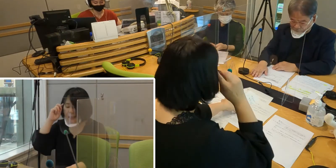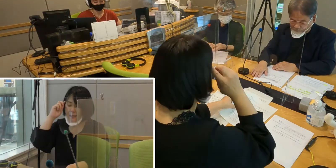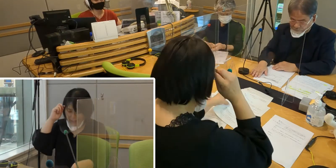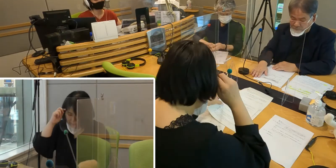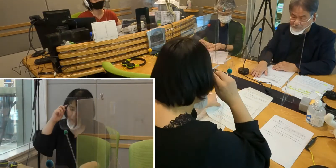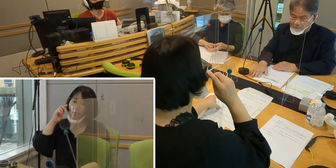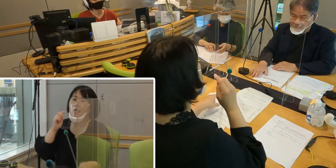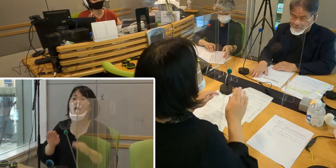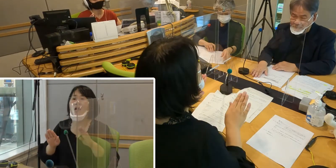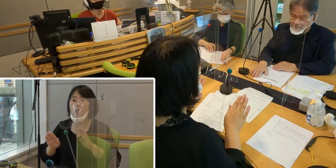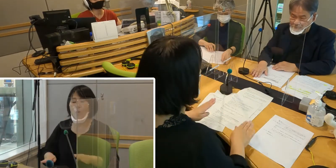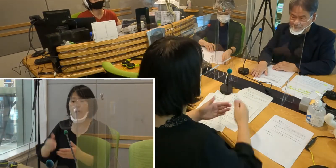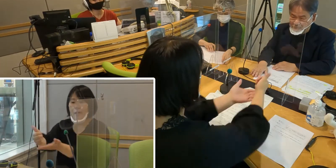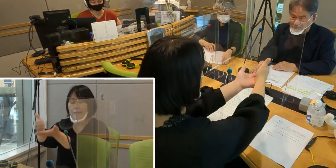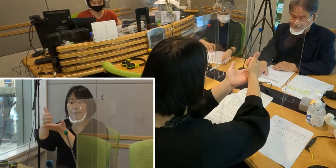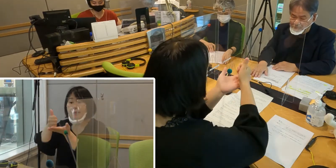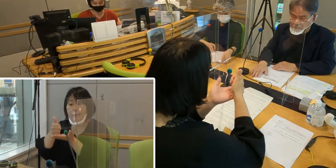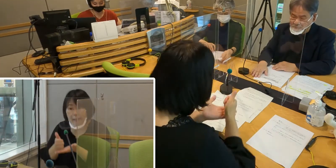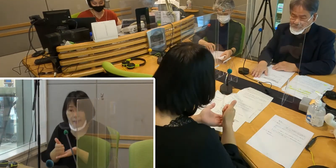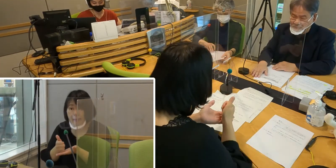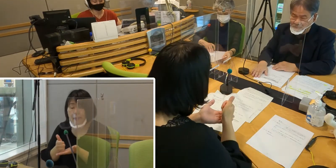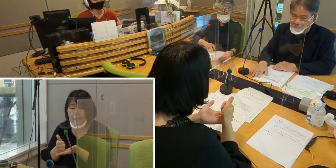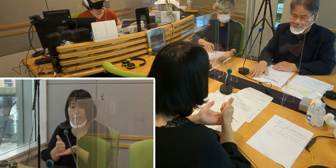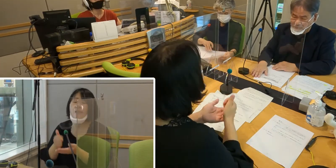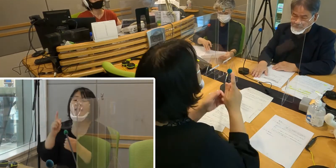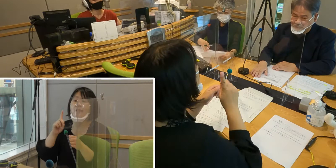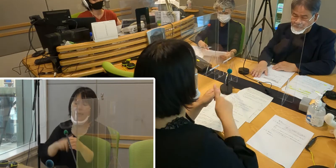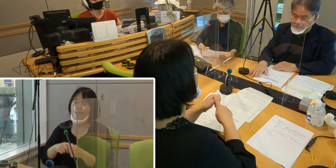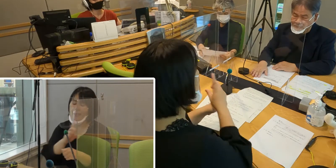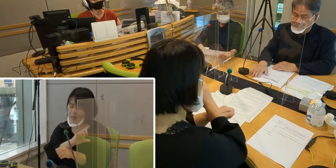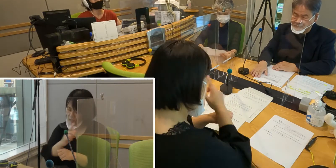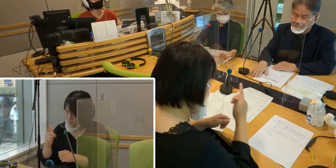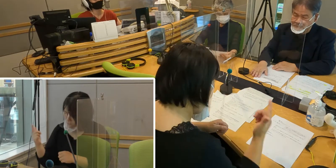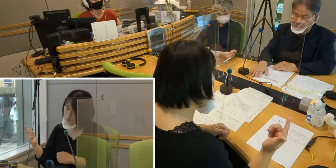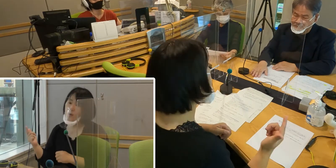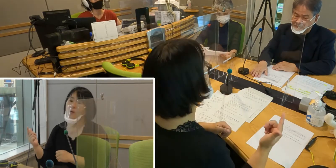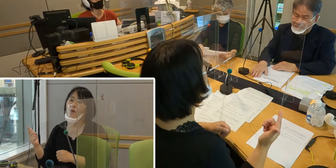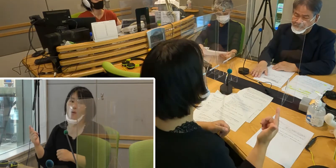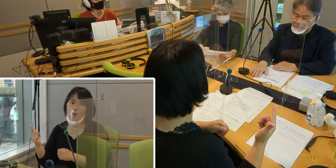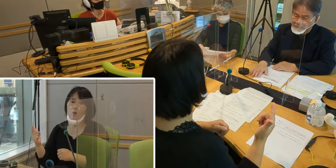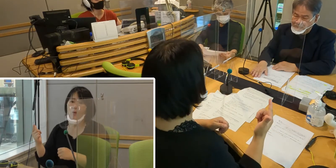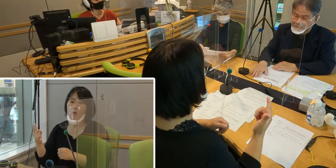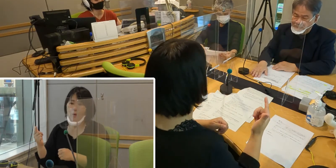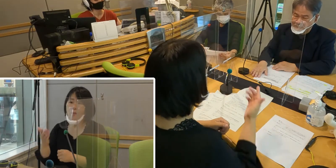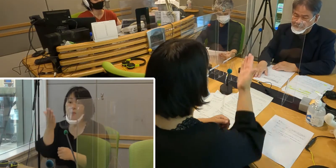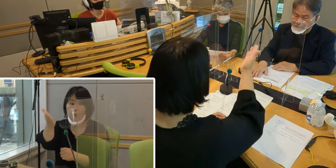今回ご出演いただくにあたって、 いろいろ皆さんにはご無理を聞いていただいて